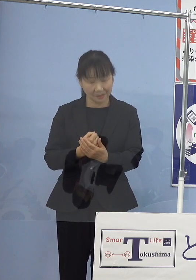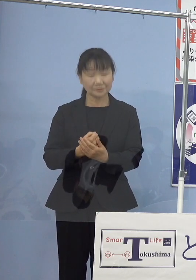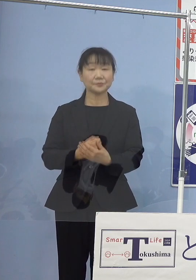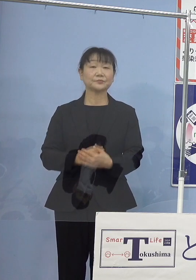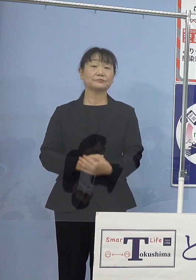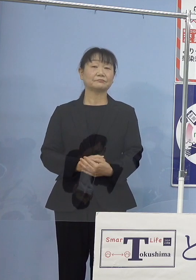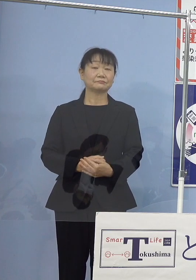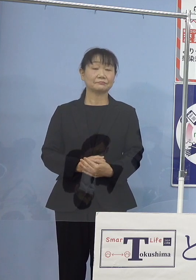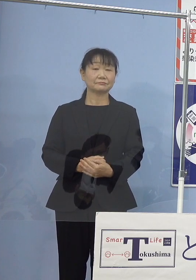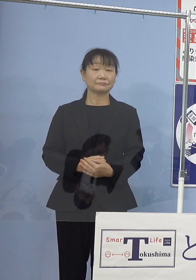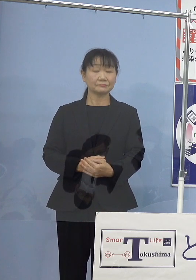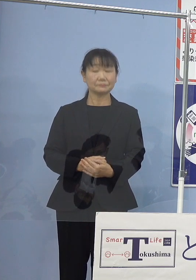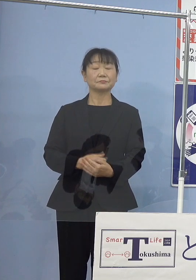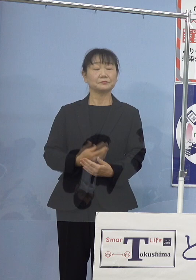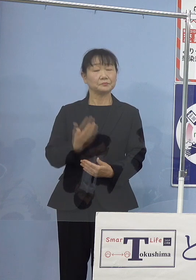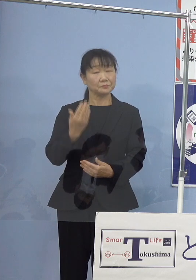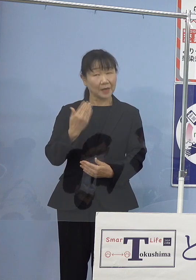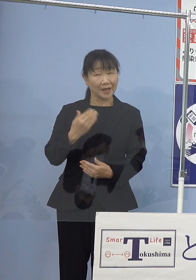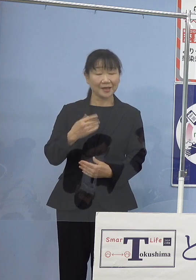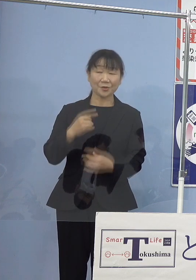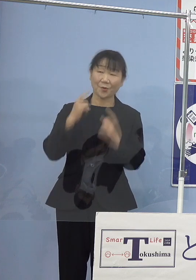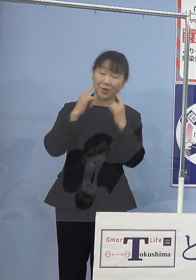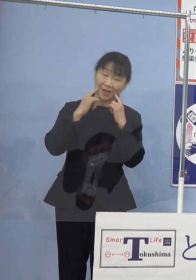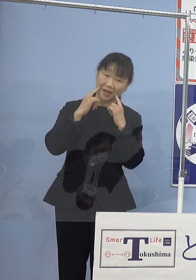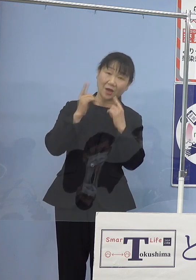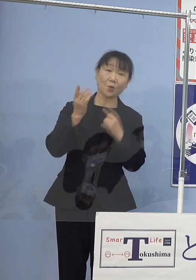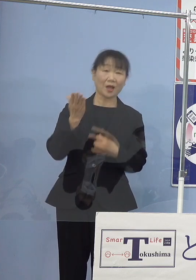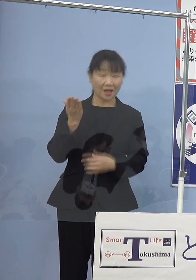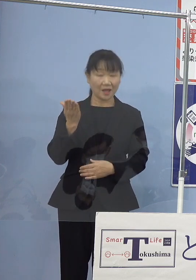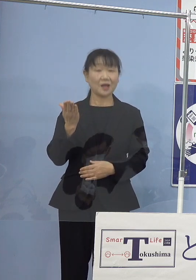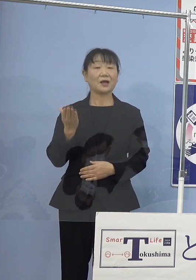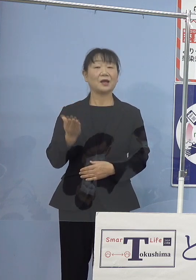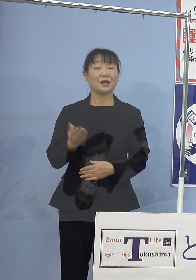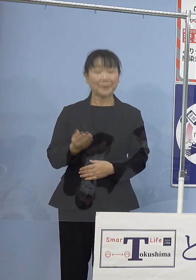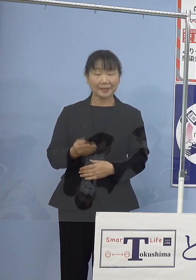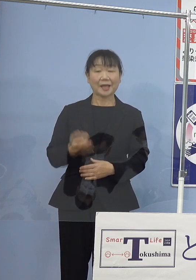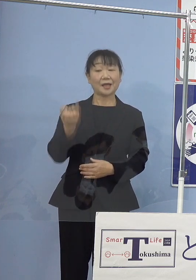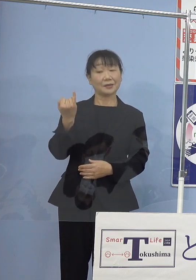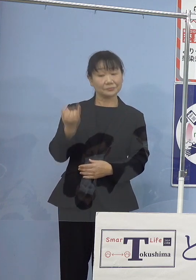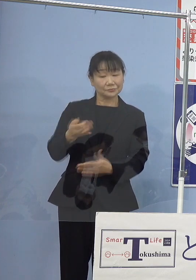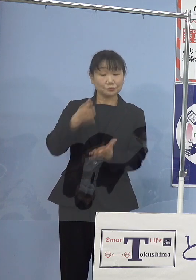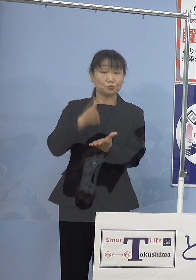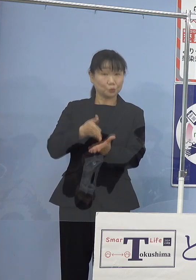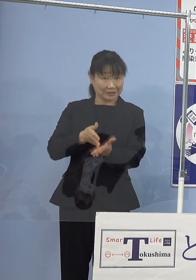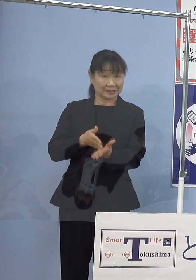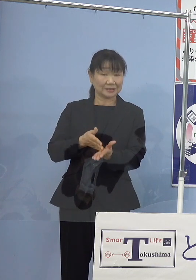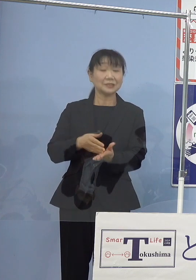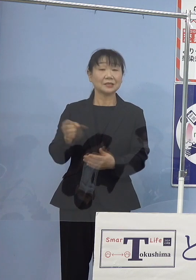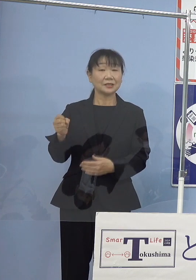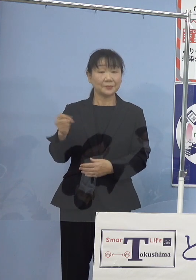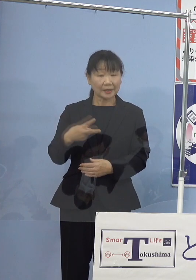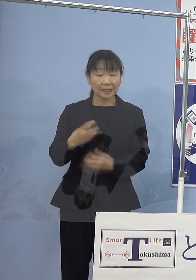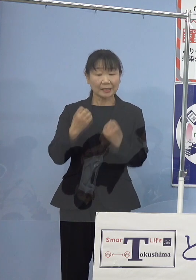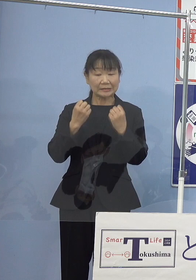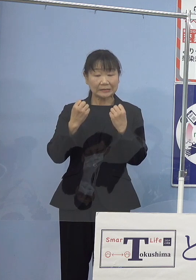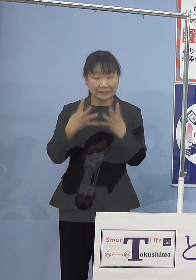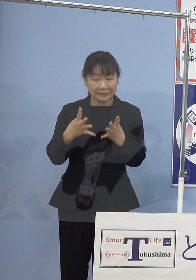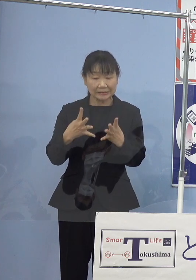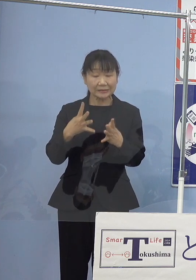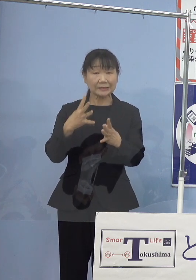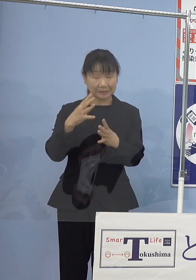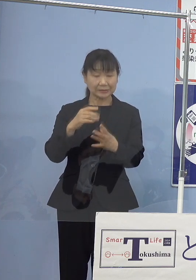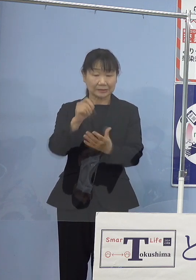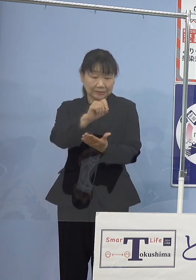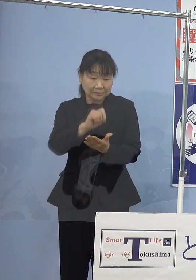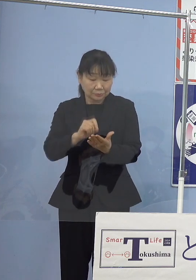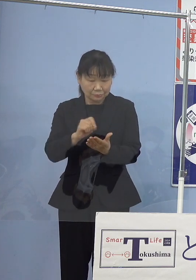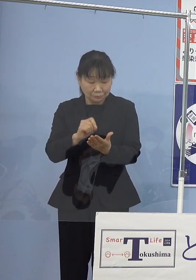在りし日の笑顔とそして寂聴節 さらには新作に接することが出来なくなってしまった